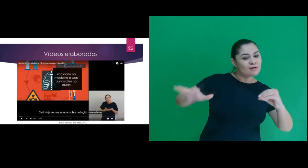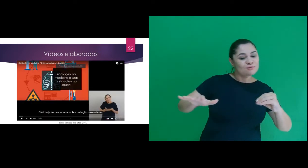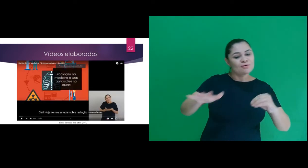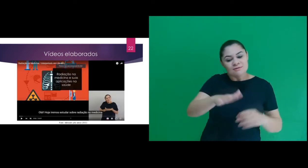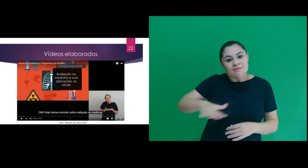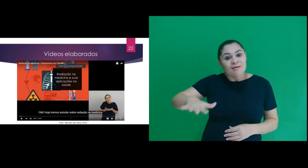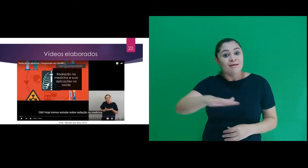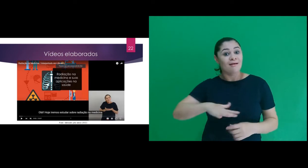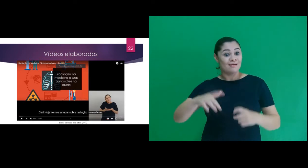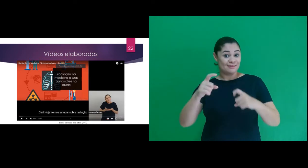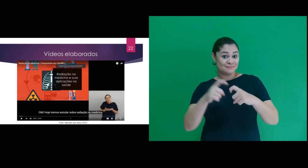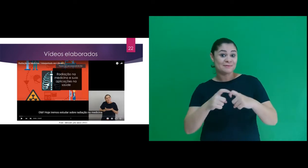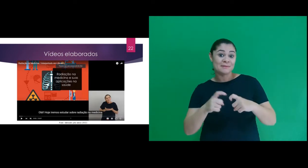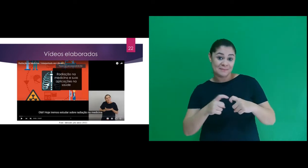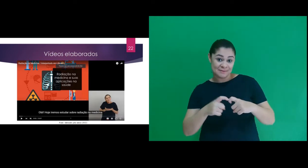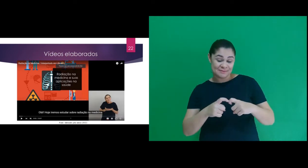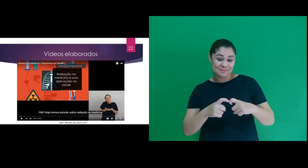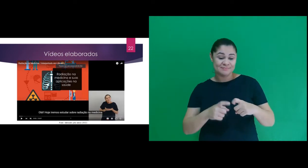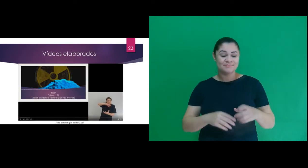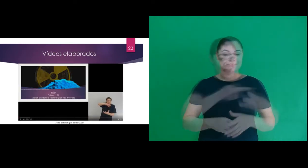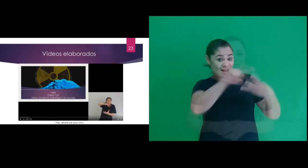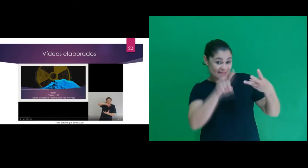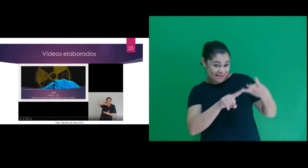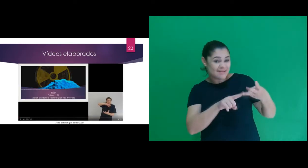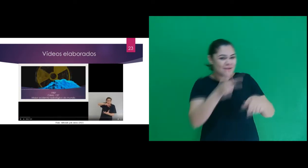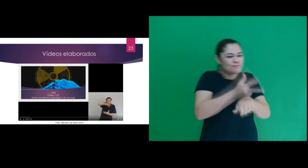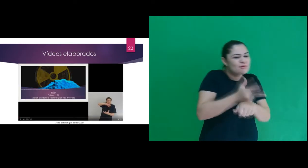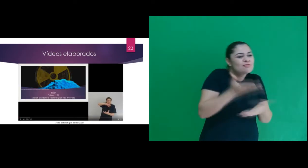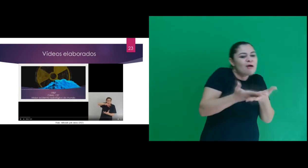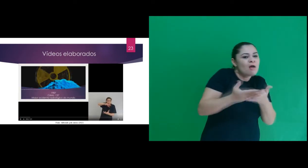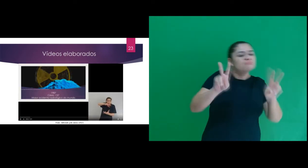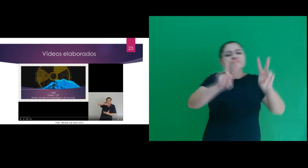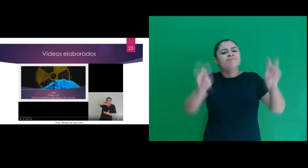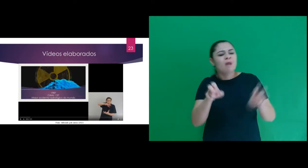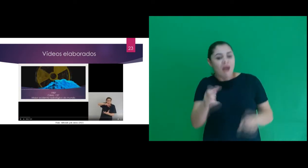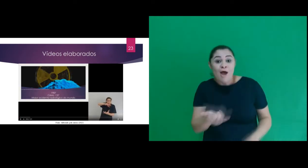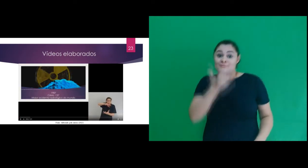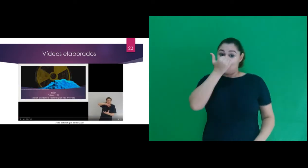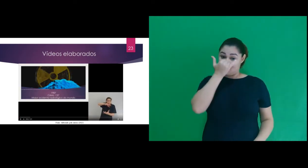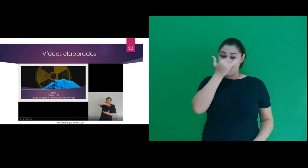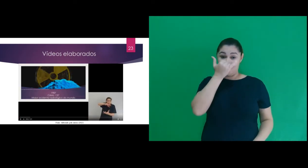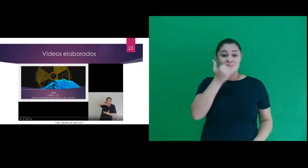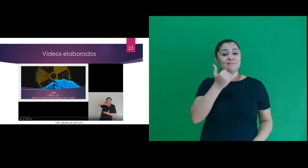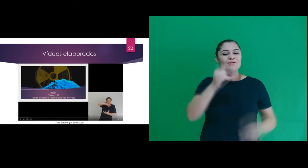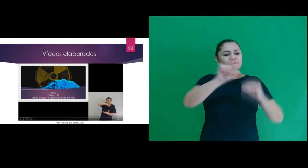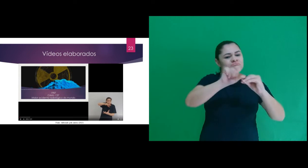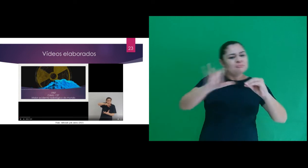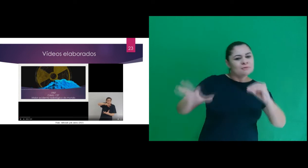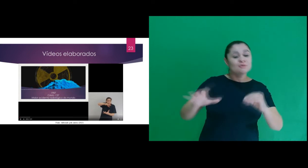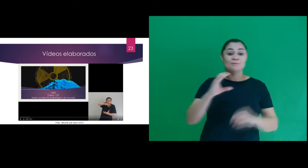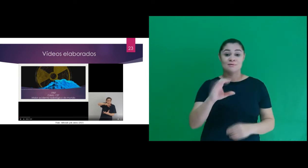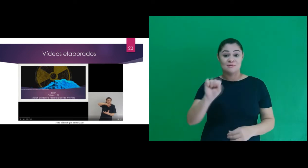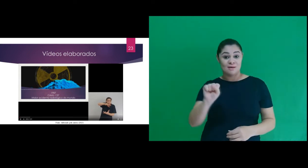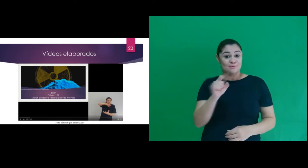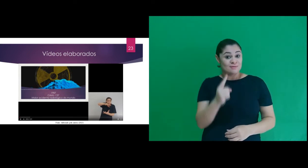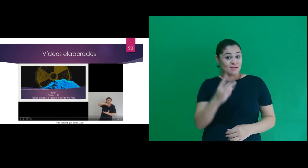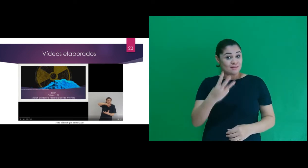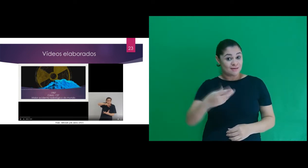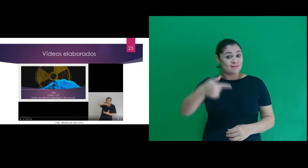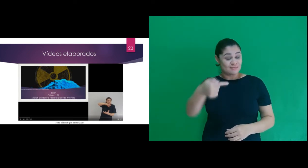e suas aplicações na medicina E o terceiro se referia ao acidente radiológico Césio- 137.